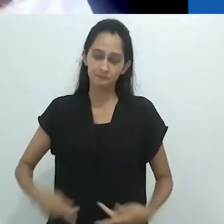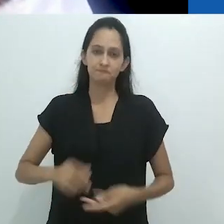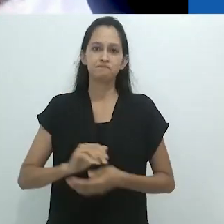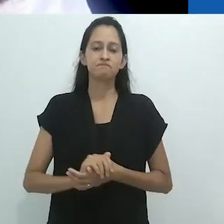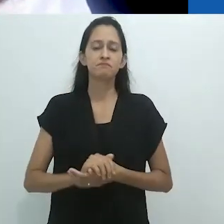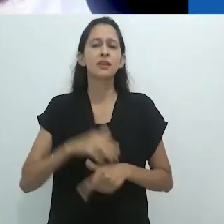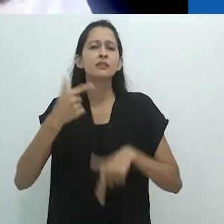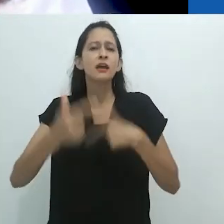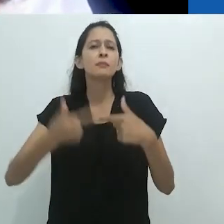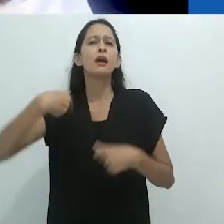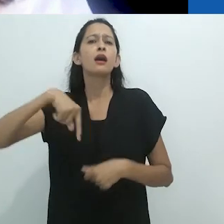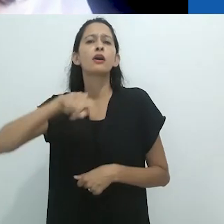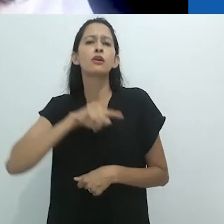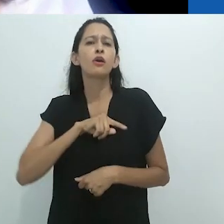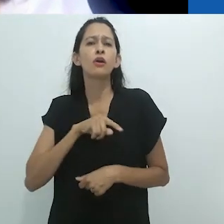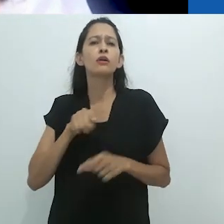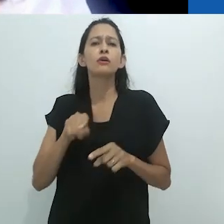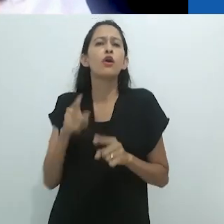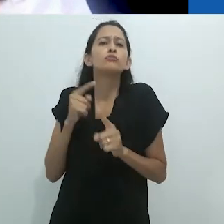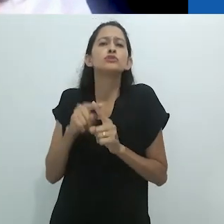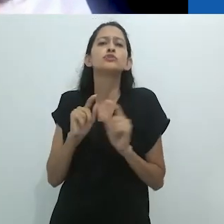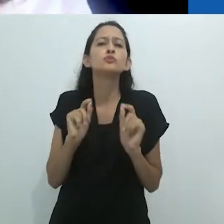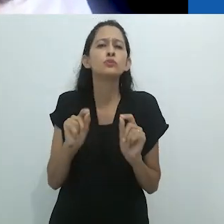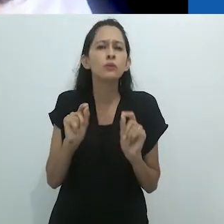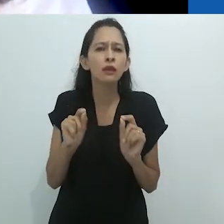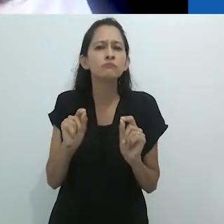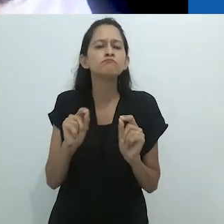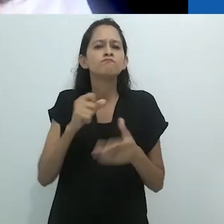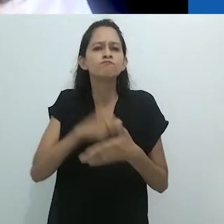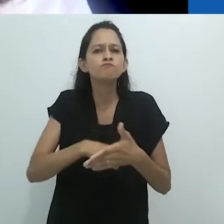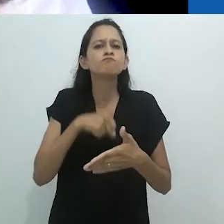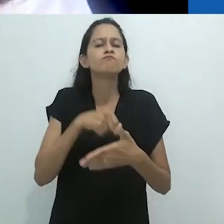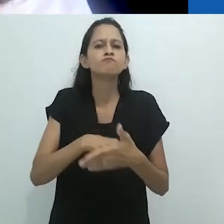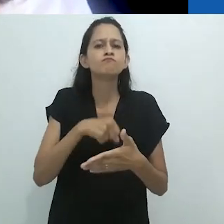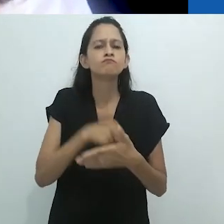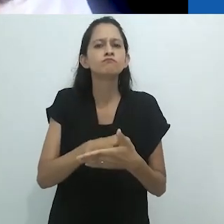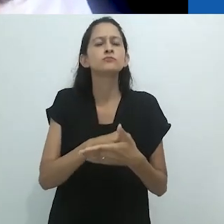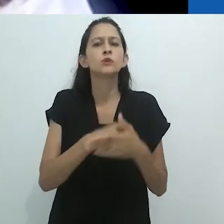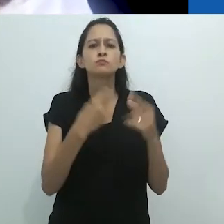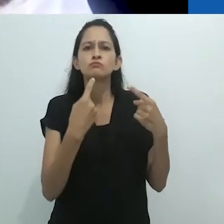que afeta a Antropologia que fazemos entre nós, em diálogo e em interação